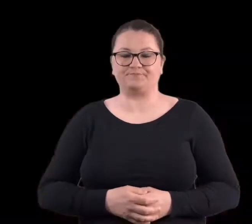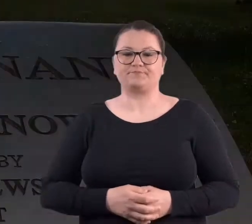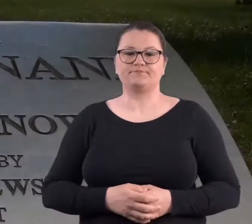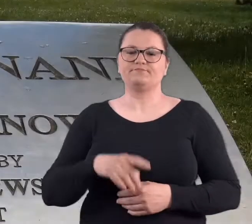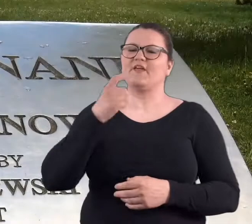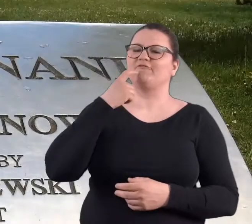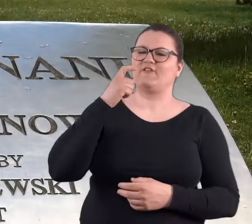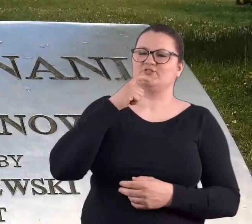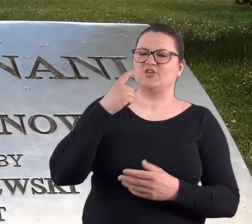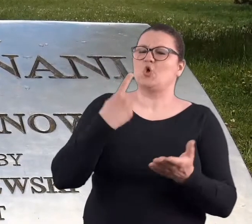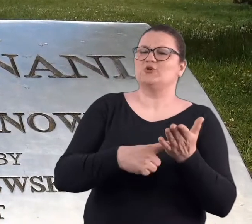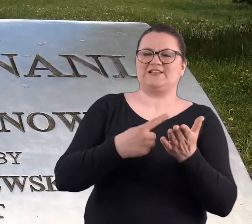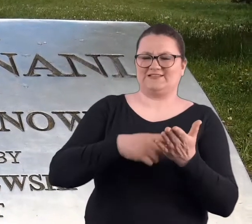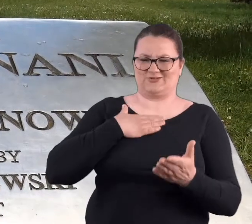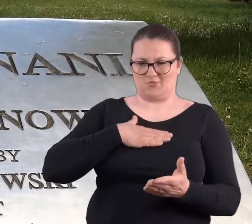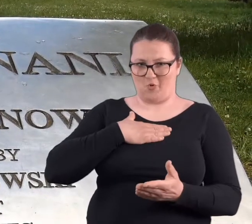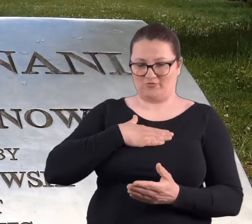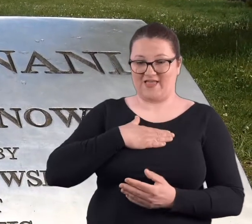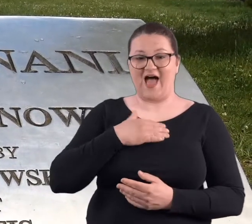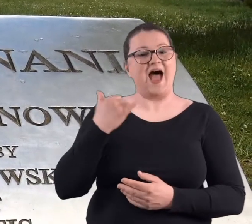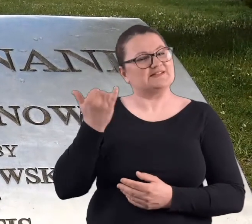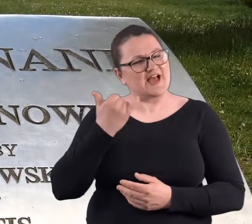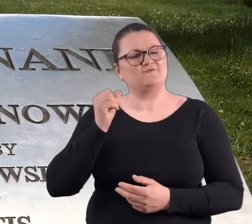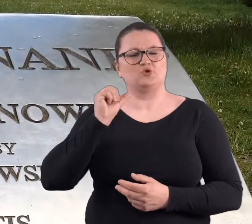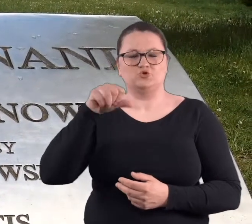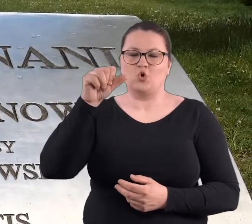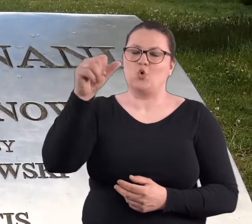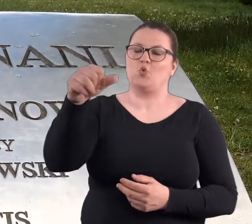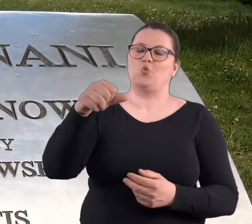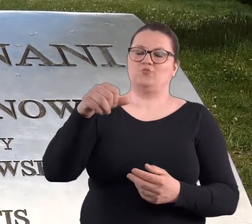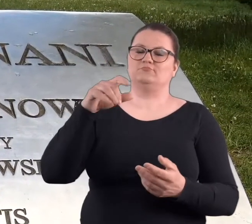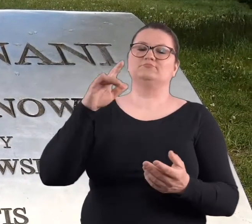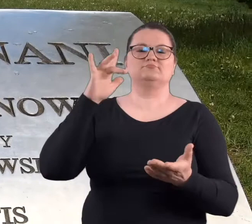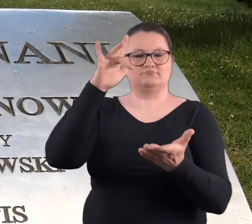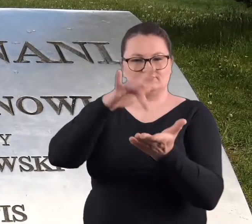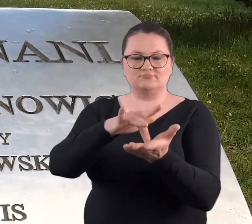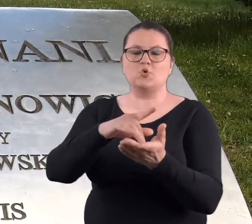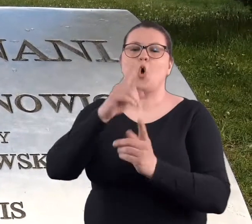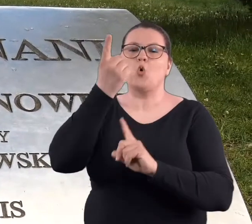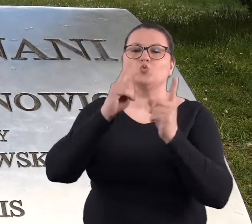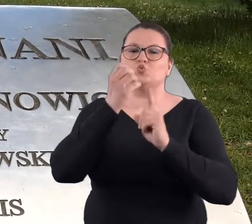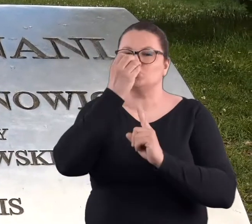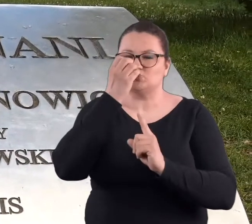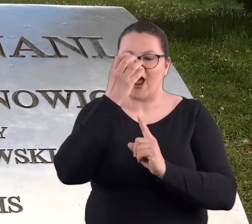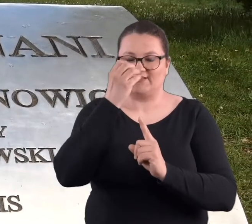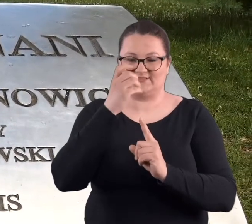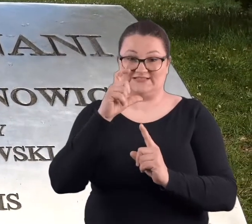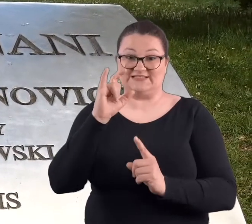W ostatnią sobotę kwietnia zawsze na Cytadeli i zawsze w tym różanym ogrodzie